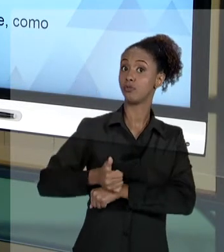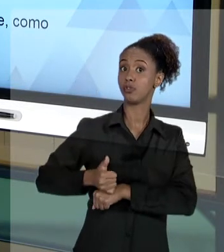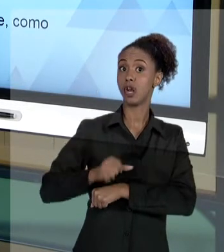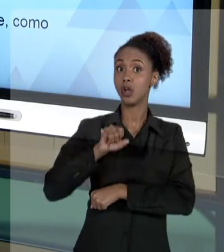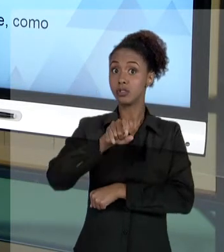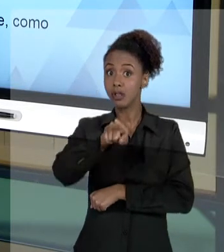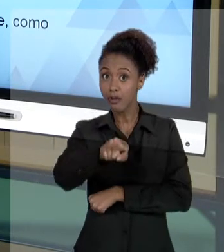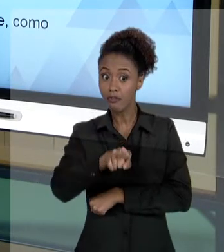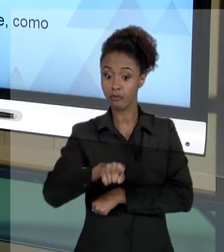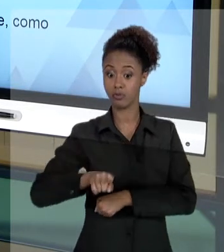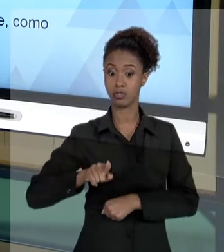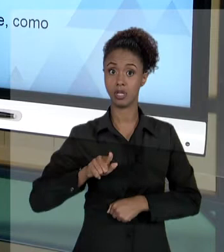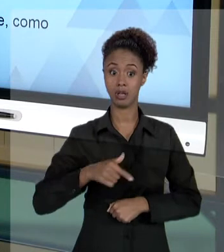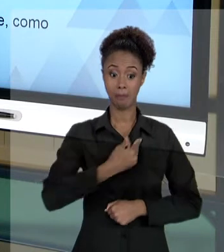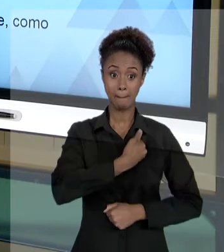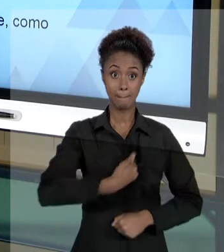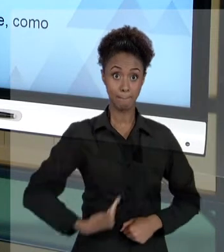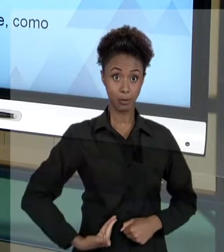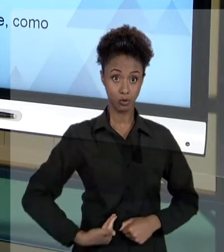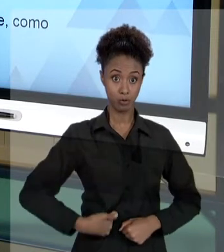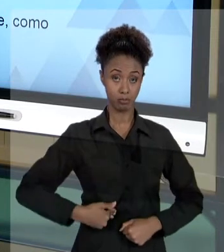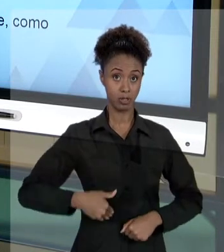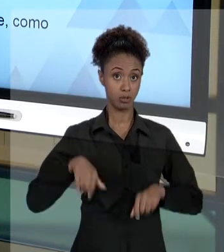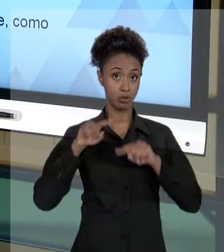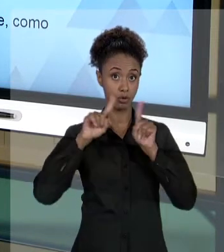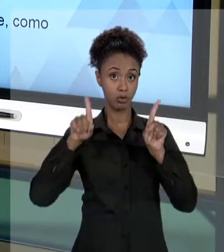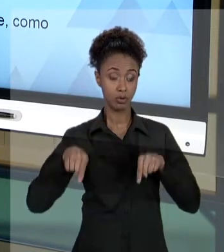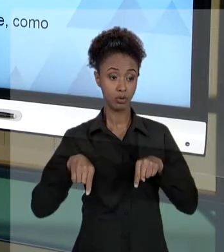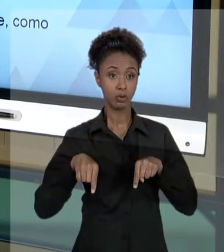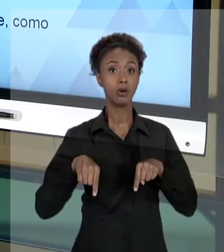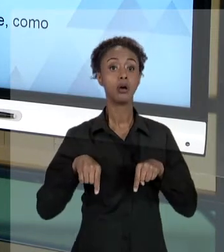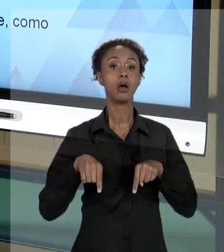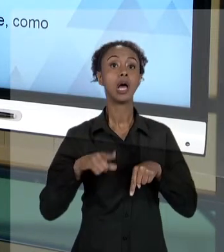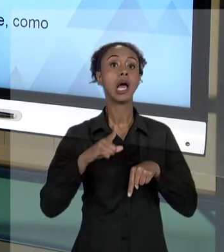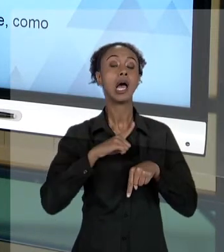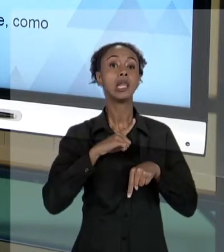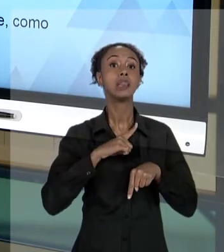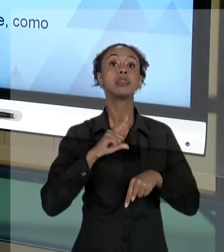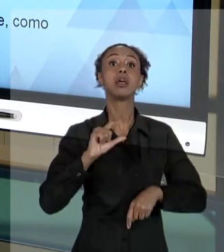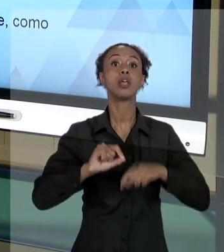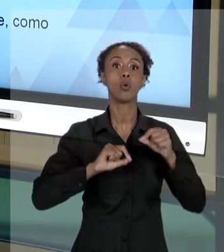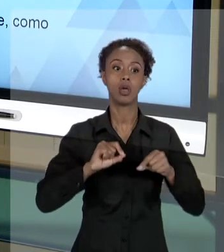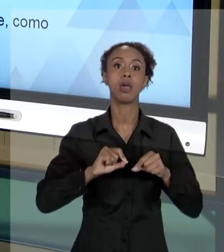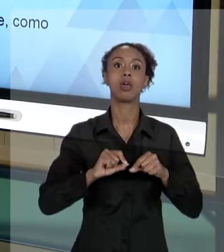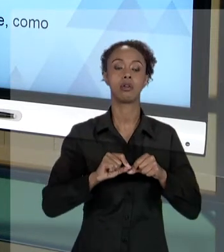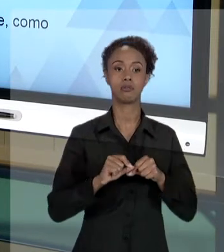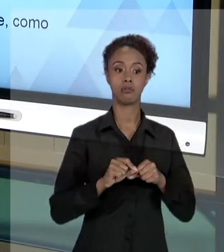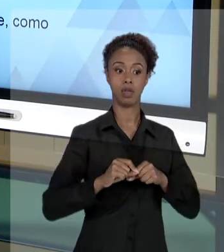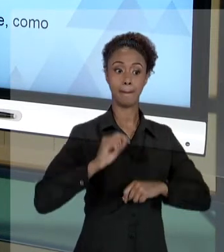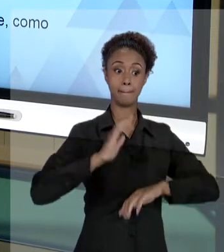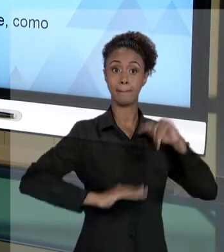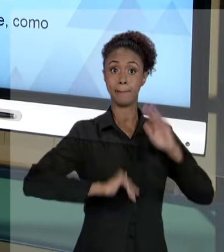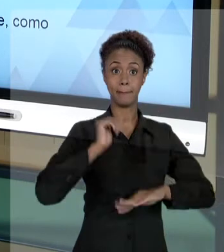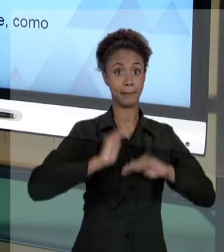RECEBENDO UMA DEMANDA ENDEREÇADA QUE É PODER PÚBLICO E NÃO A VOCÊ. VOCÊ NÃO DEVE LEVAR AS